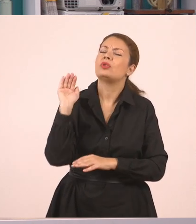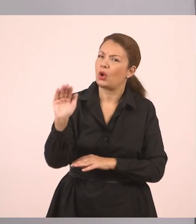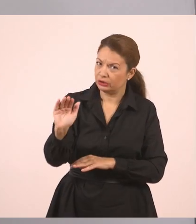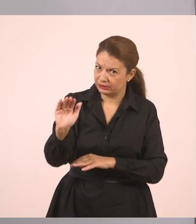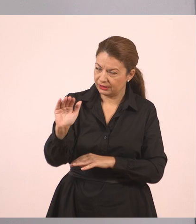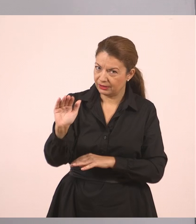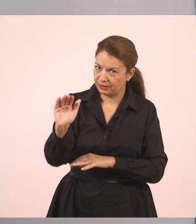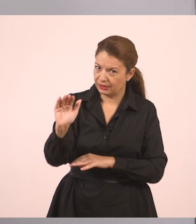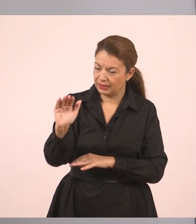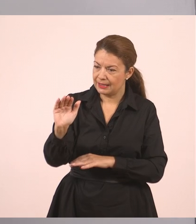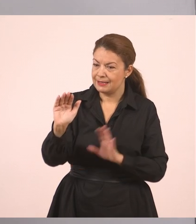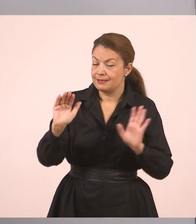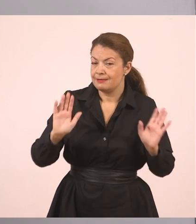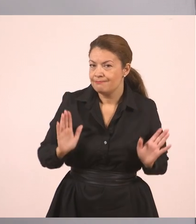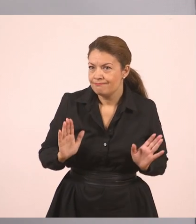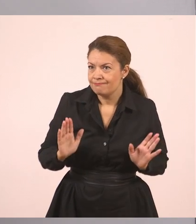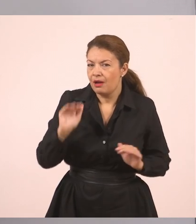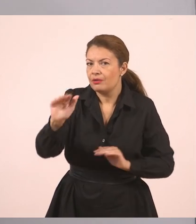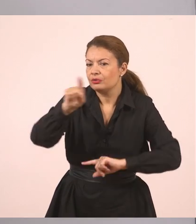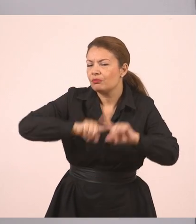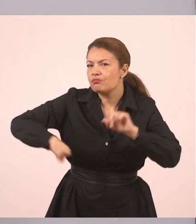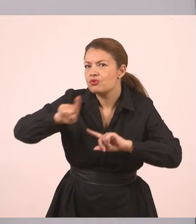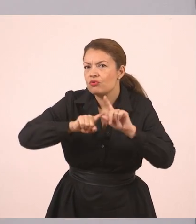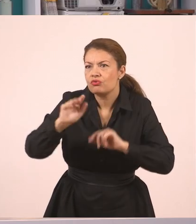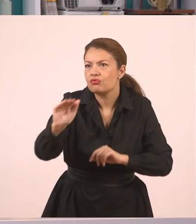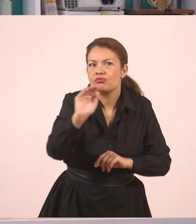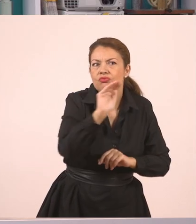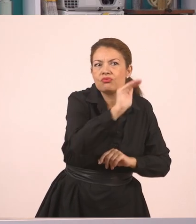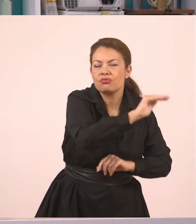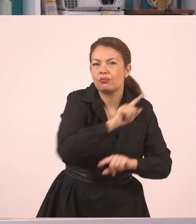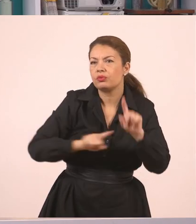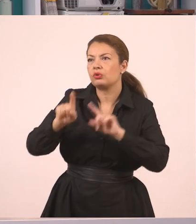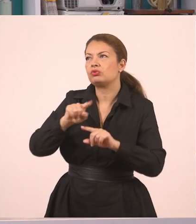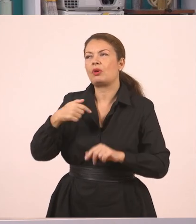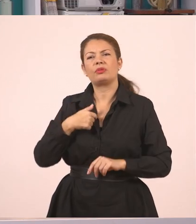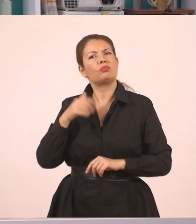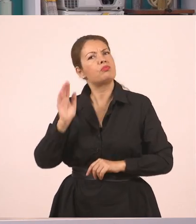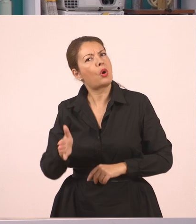Τώρα εδώ ποιους ρώτησε; Λέει "εμείς". Εδώ μπορούμε να βάλουμε "ρώτησε αυτούς".